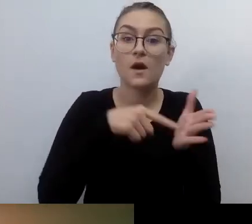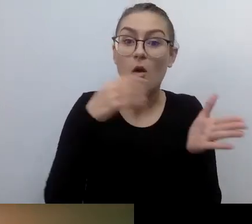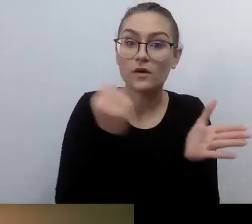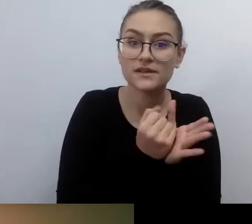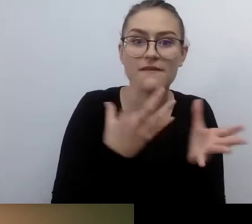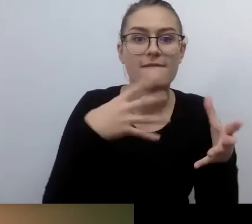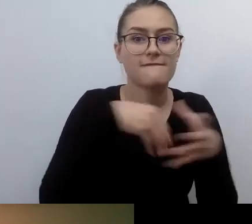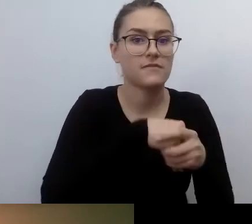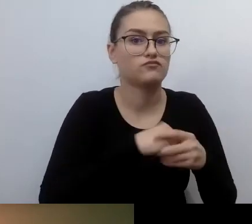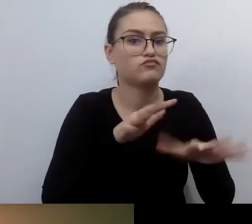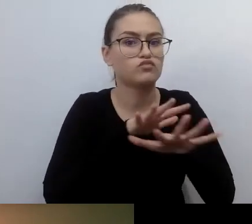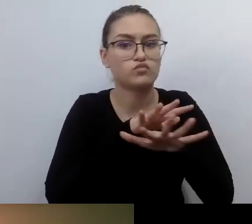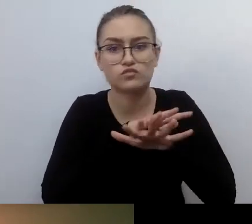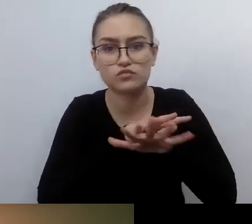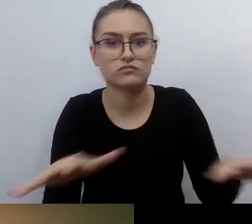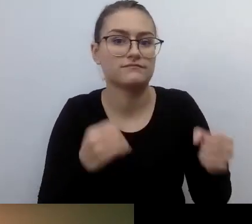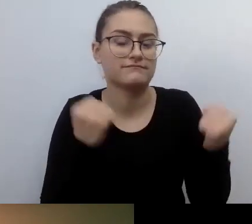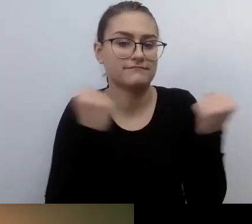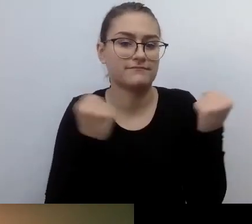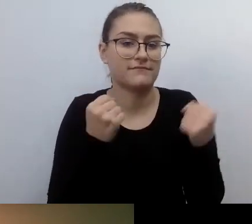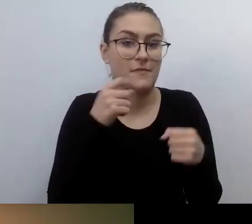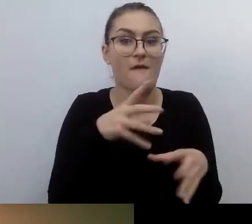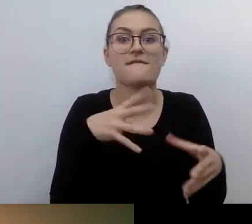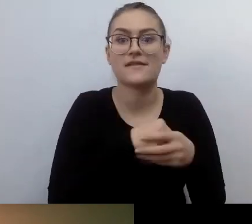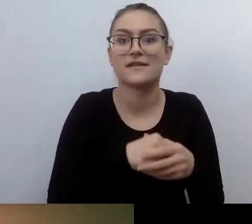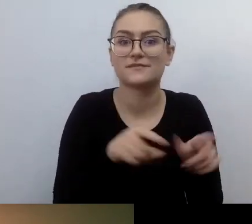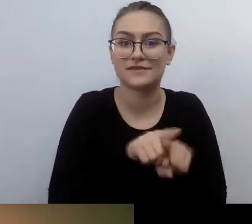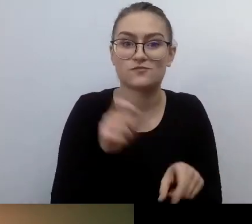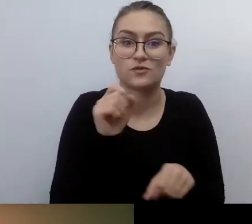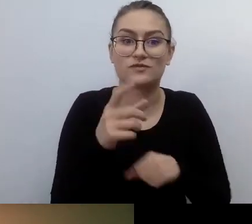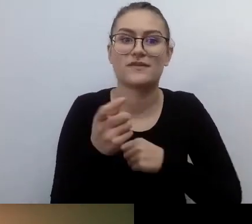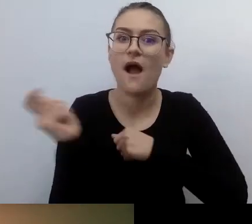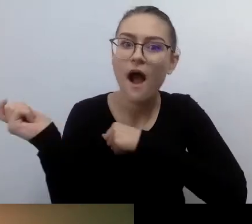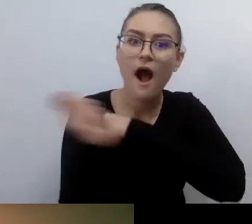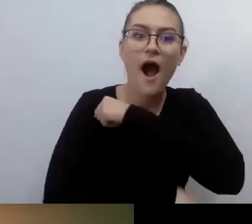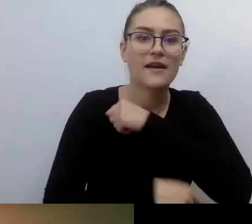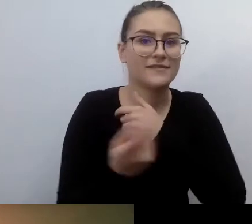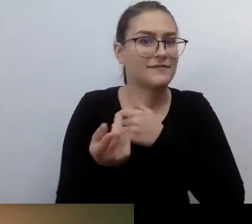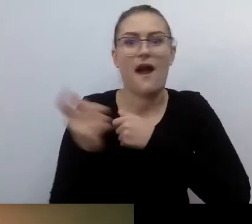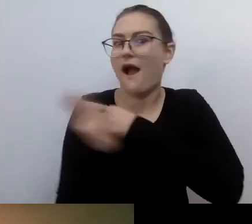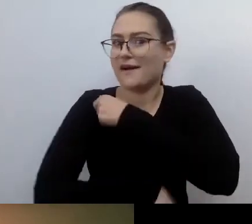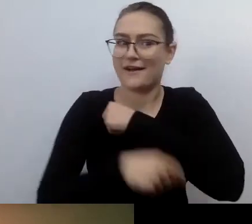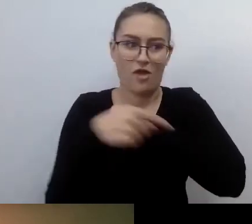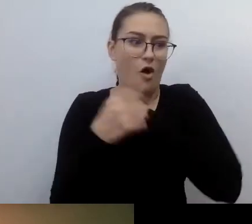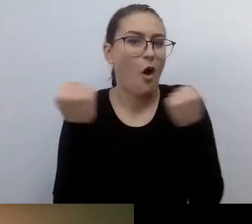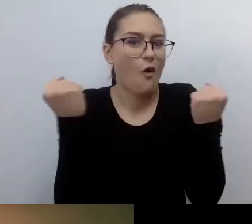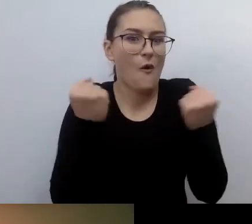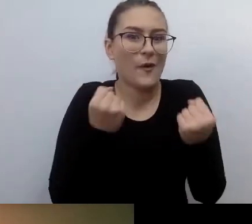Jak to brzmi strasznie, prawda? Ale tak jest. Naprawdę strasznie. Ja zaraz się wytłumaczę, dlaczego tak brzmi.